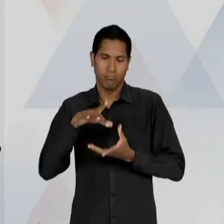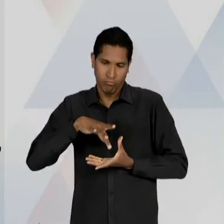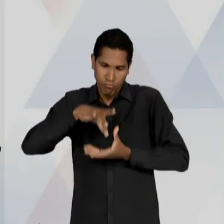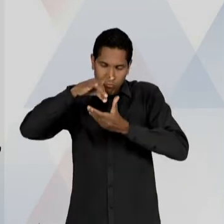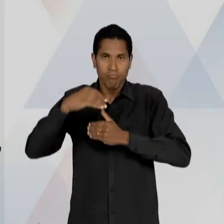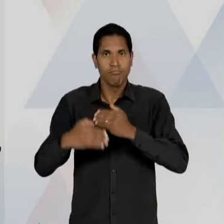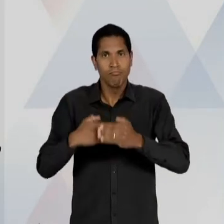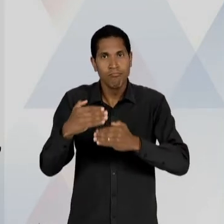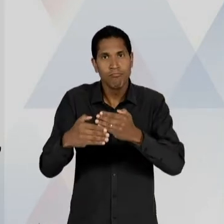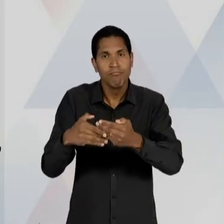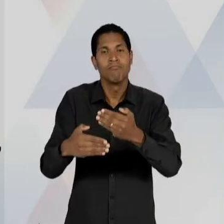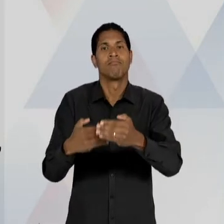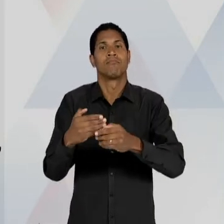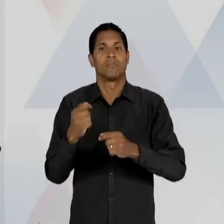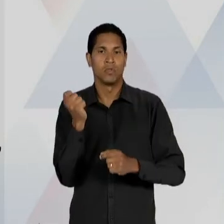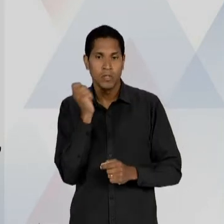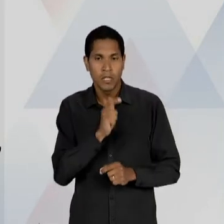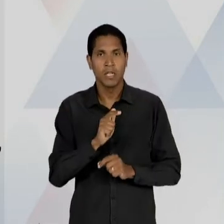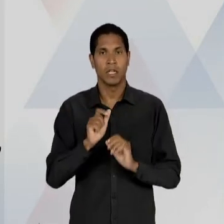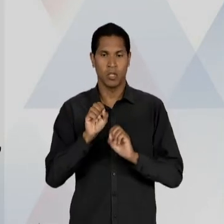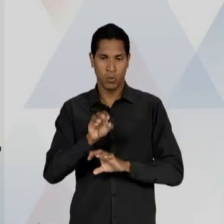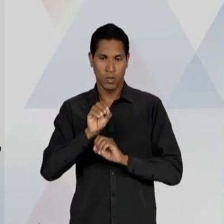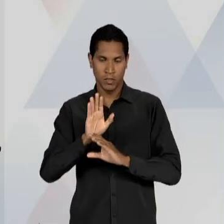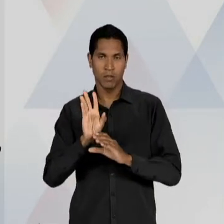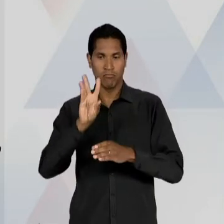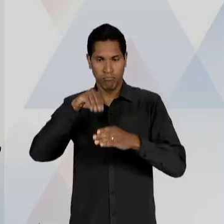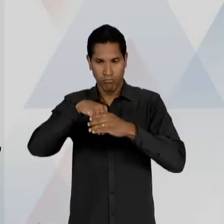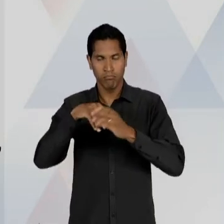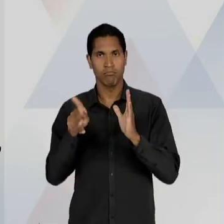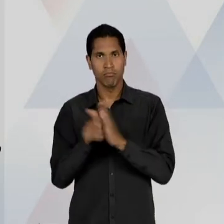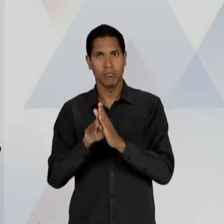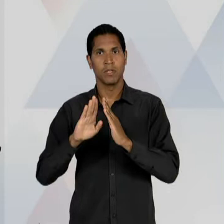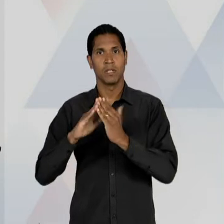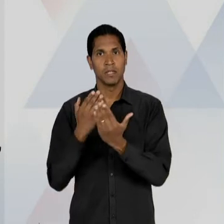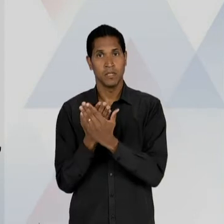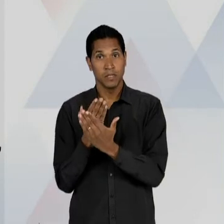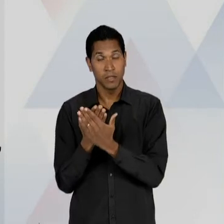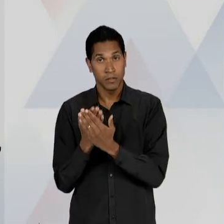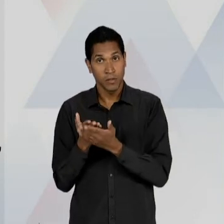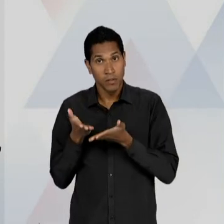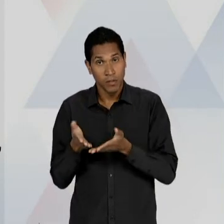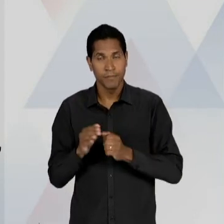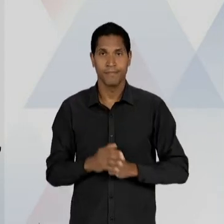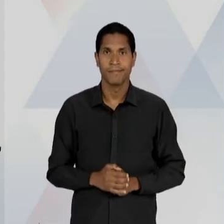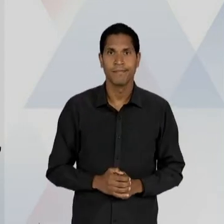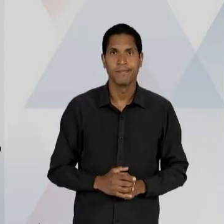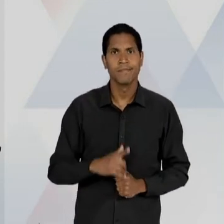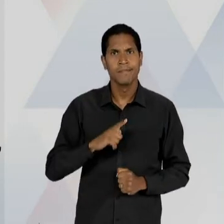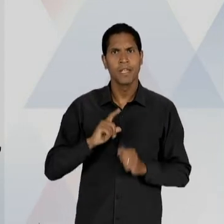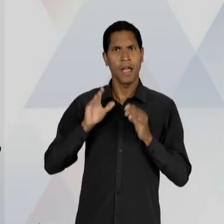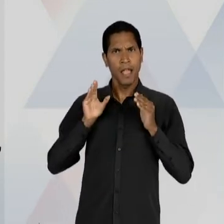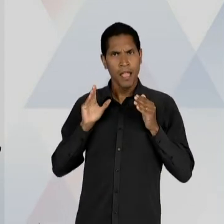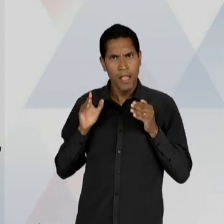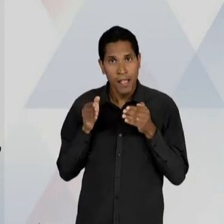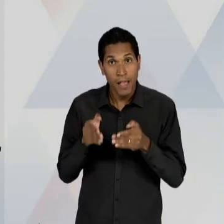DISSEMINAÇÃO DE UMA EDUCAÇÃO ESCOLARIZADOS, OU SEJA, A ÊNFASE NA ESCOLA ENQUANTO AGÊNCIA